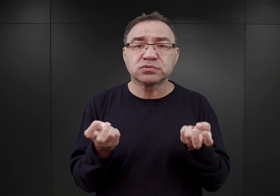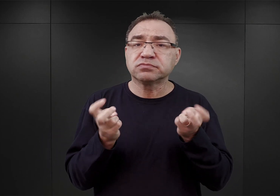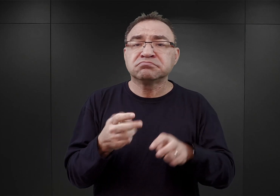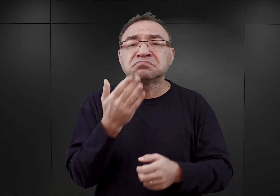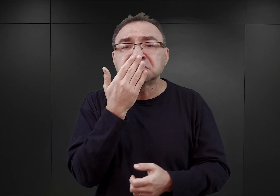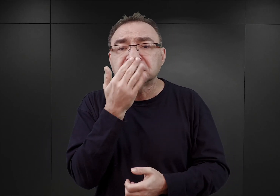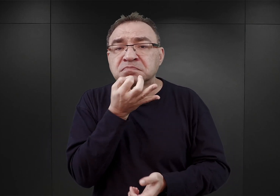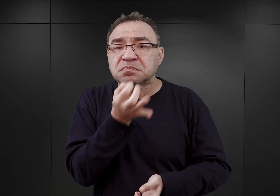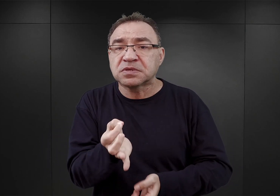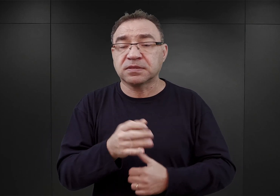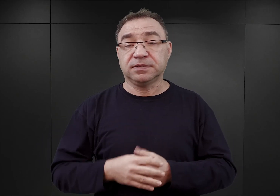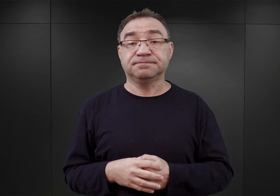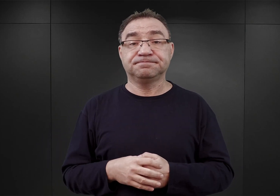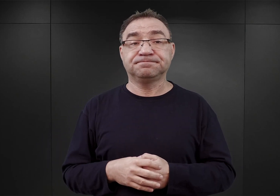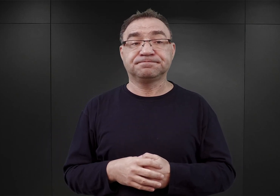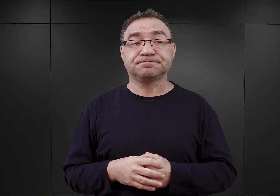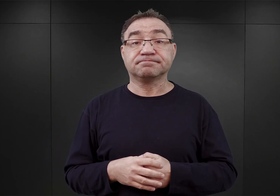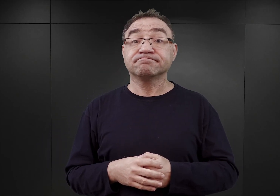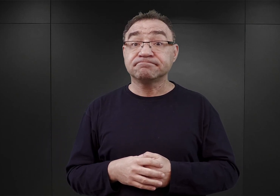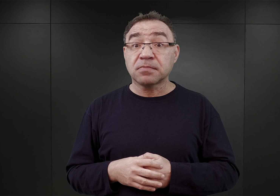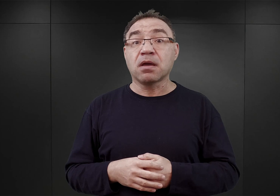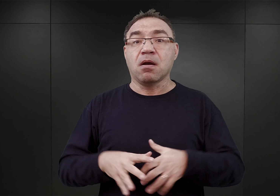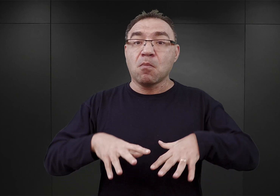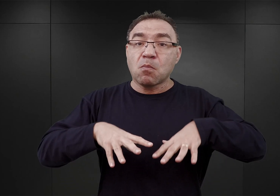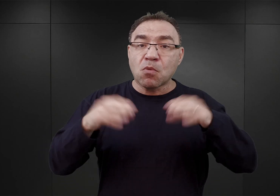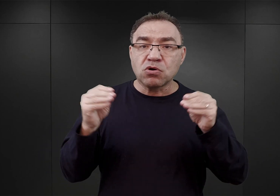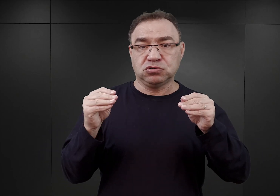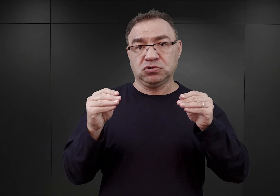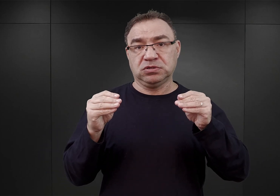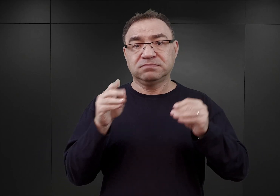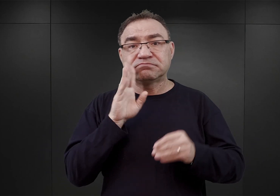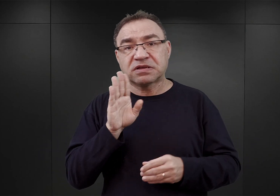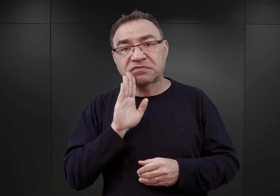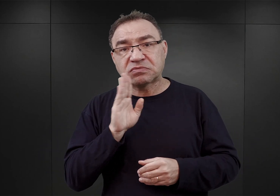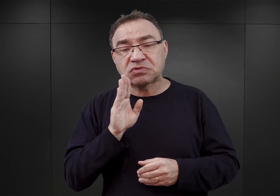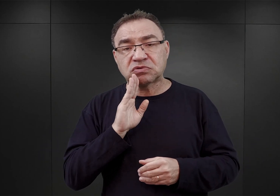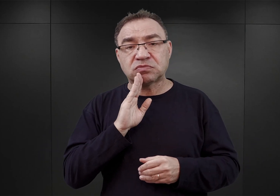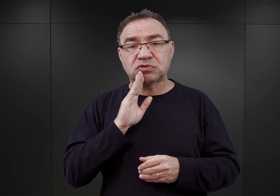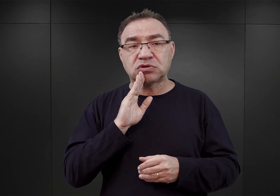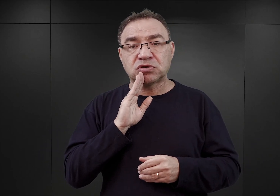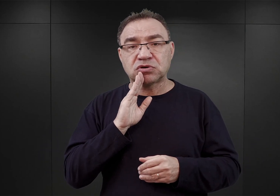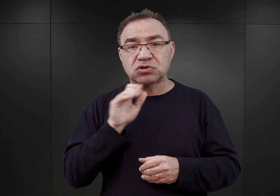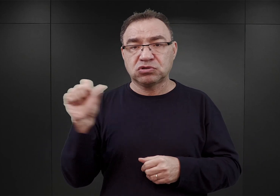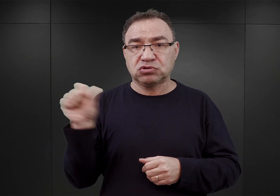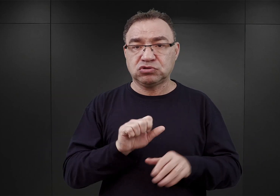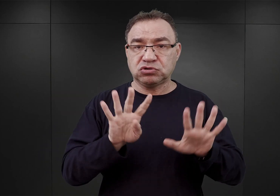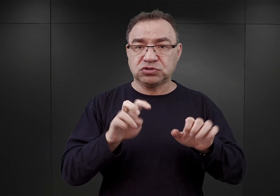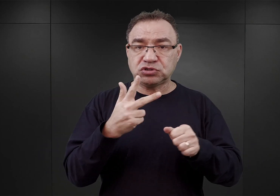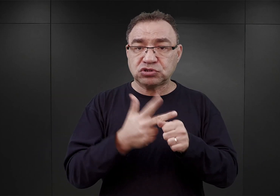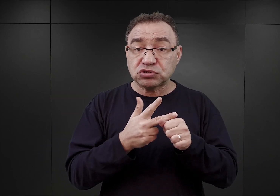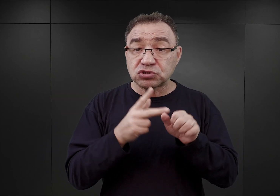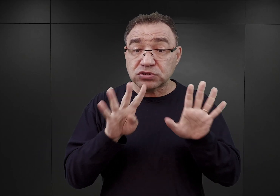Istnieje taki pogląd, iż już od samego początku niemalże, czyli od końca 1939 roku